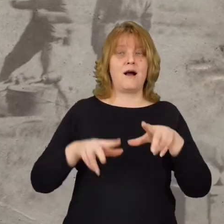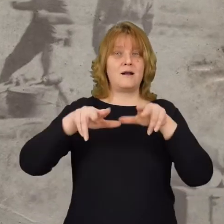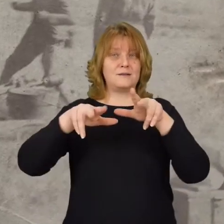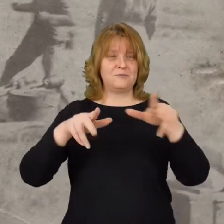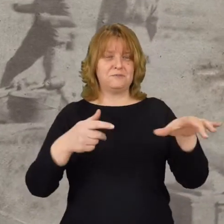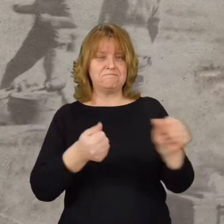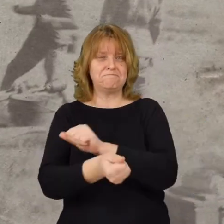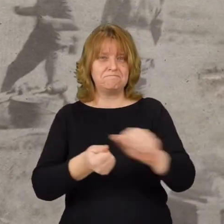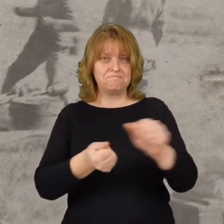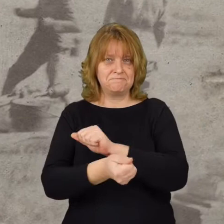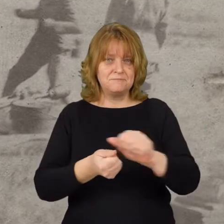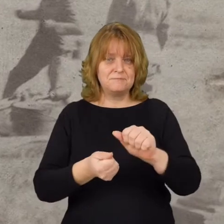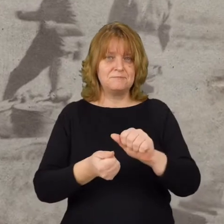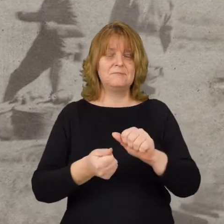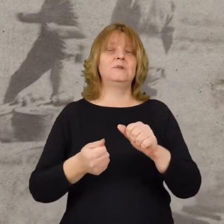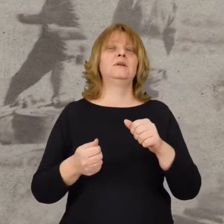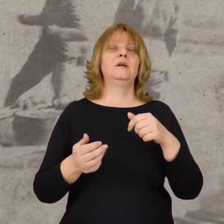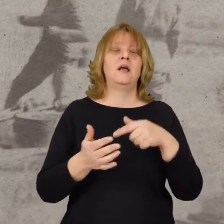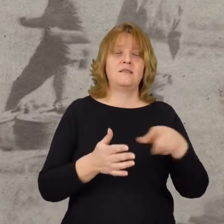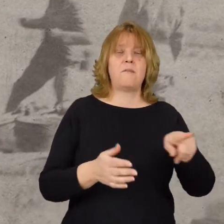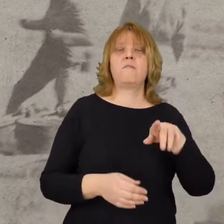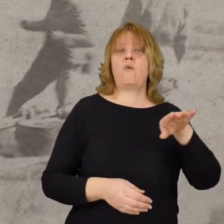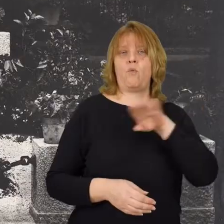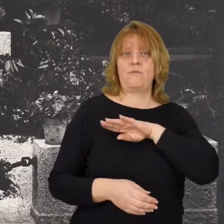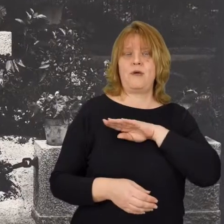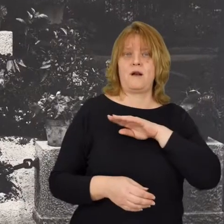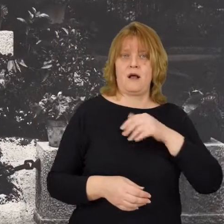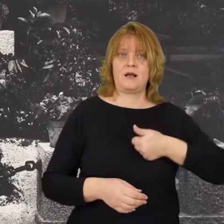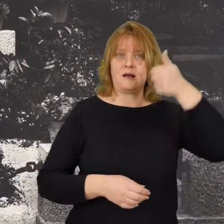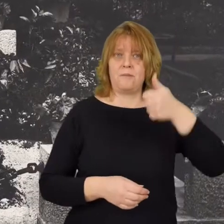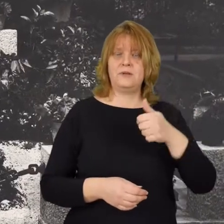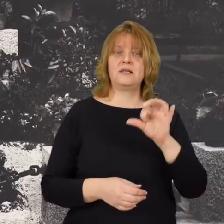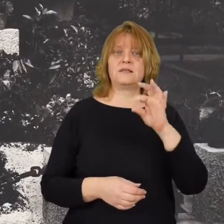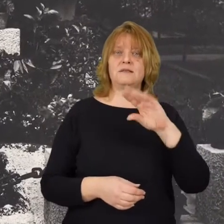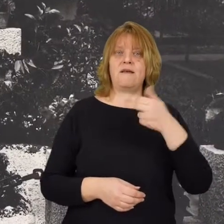1 batalion 28 pułku piechoty i ginie tam kapitan Stefan Pogonowski